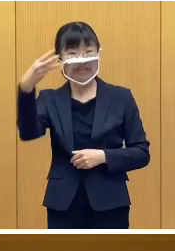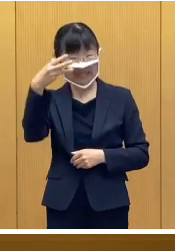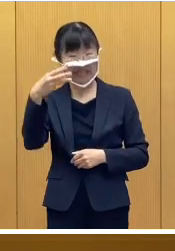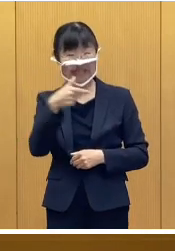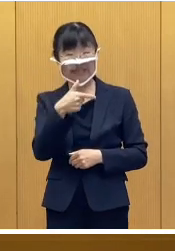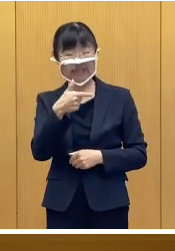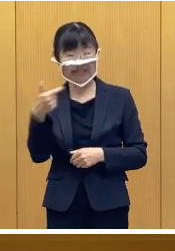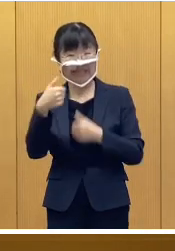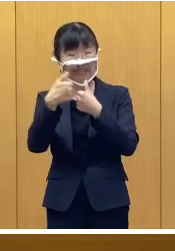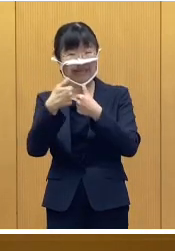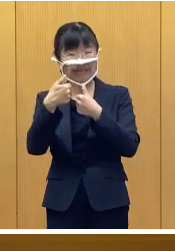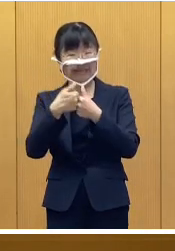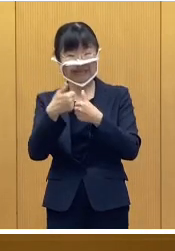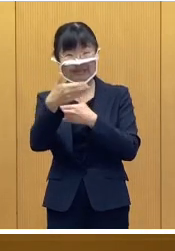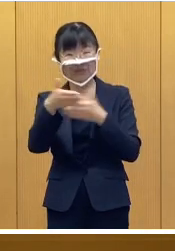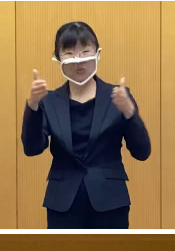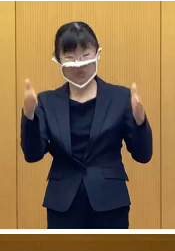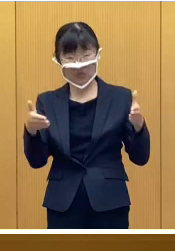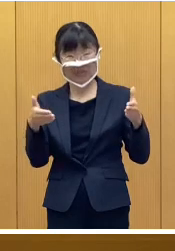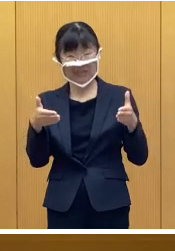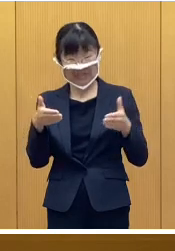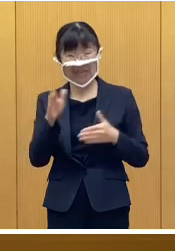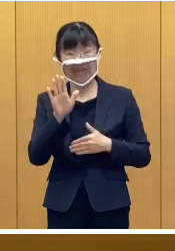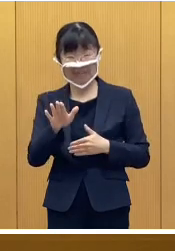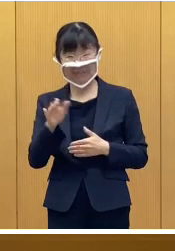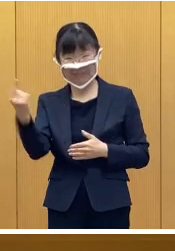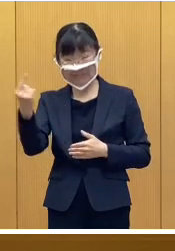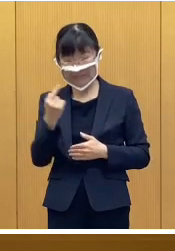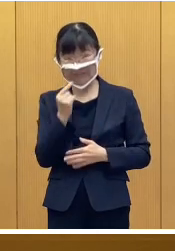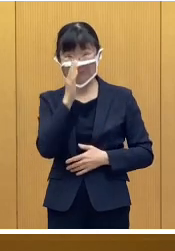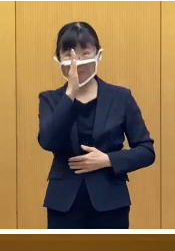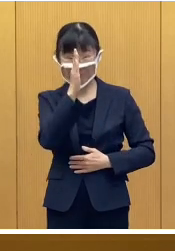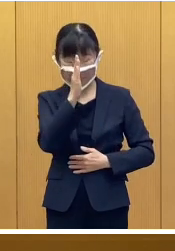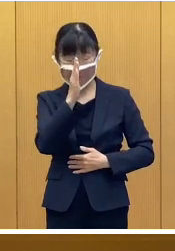設置しておりますので ご利用いただきたいと思います